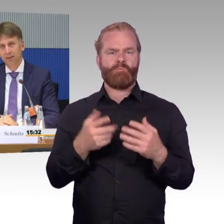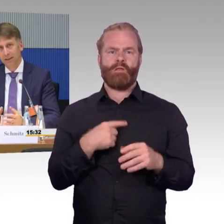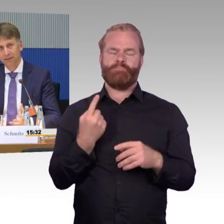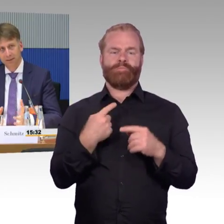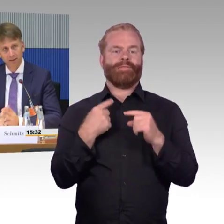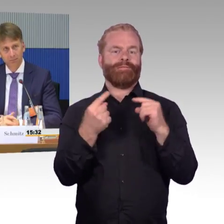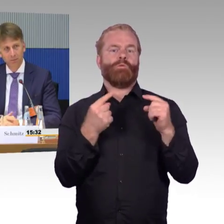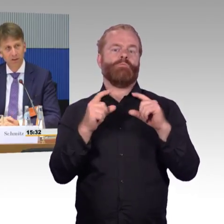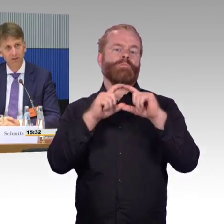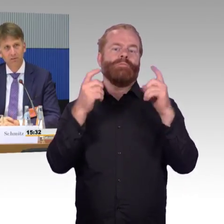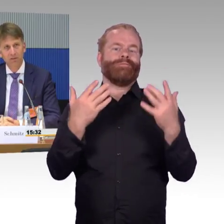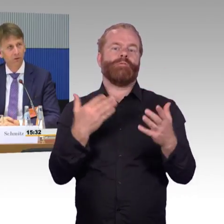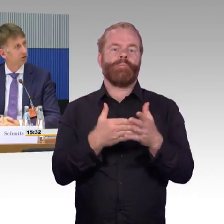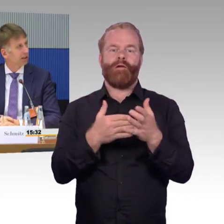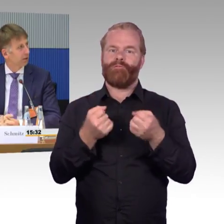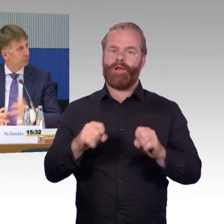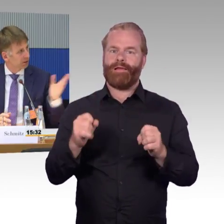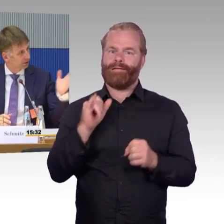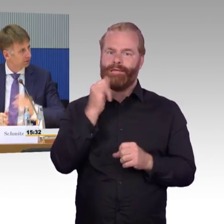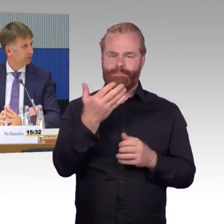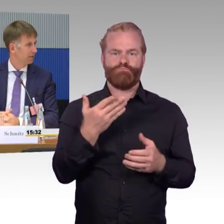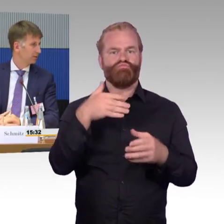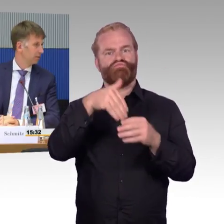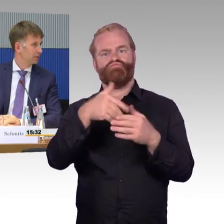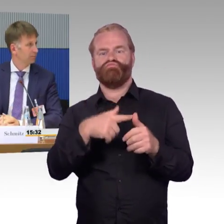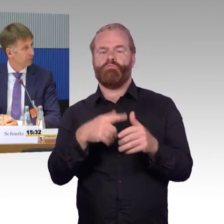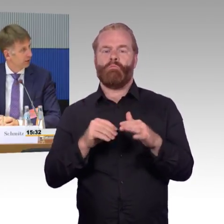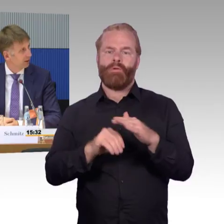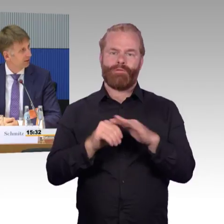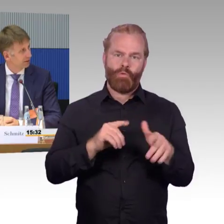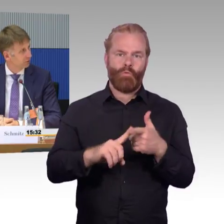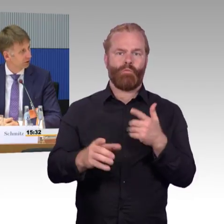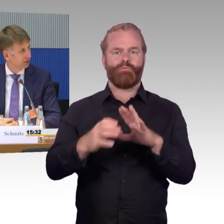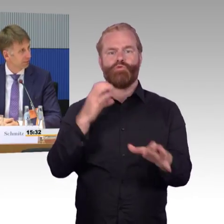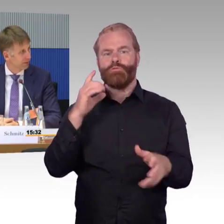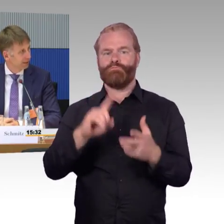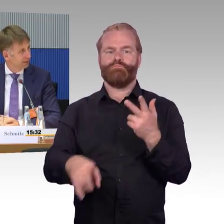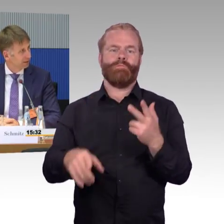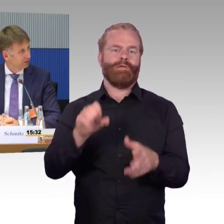die sich jetzt gewisse Vorteile rauspicken, wie Sie eben gerade angedeutet haben,